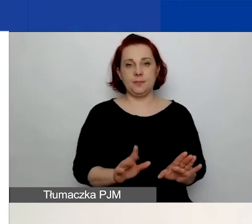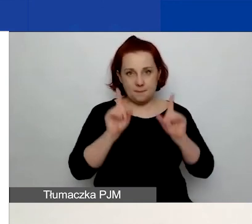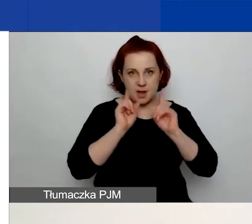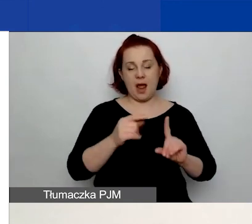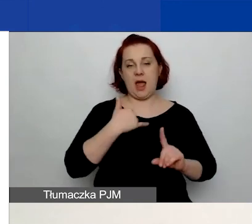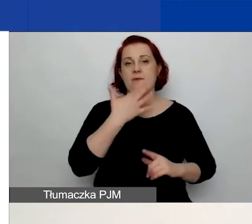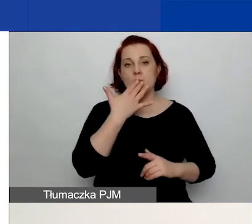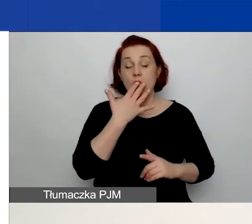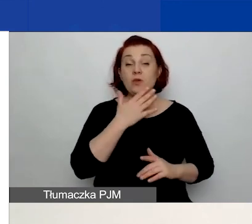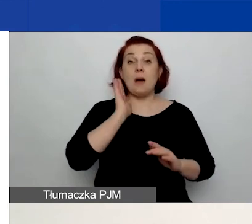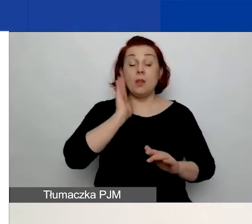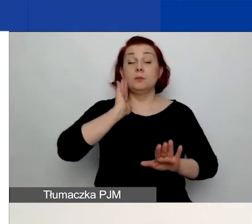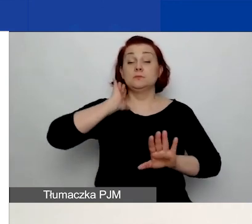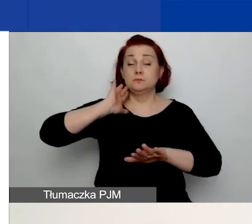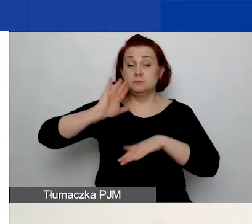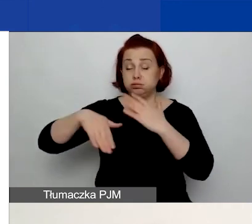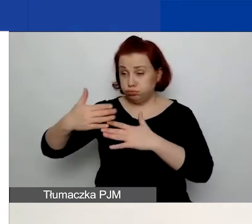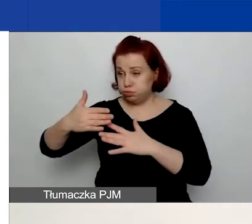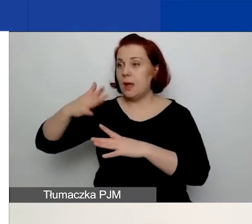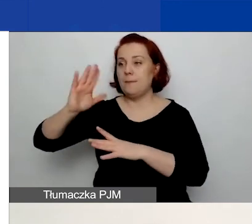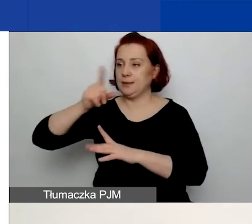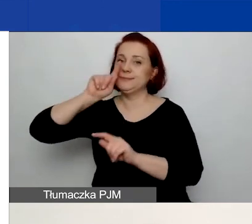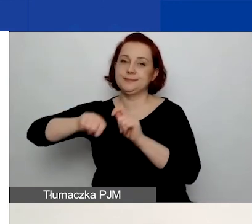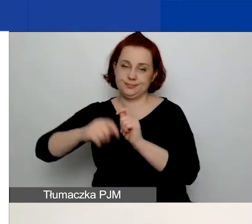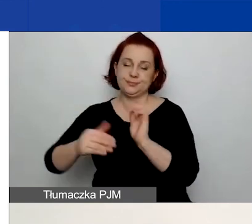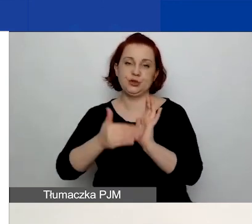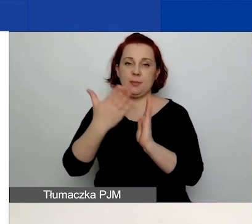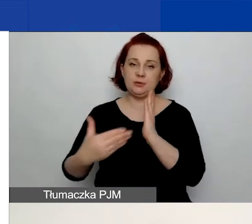A rzeczywista prawdziwość będzie - niezgrabnie to wyszło -